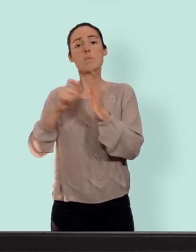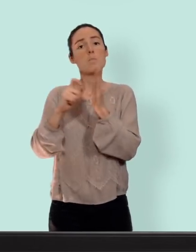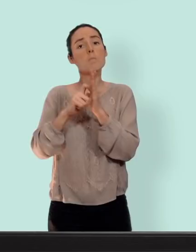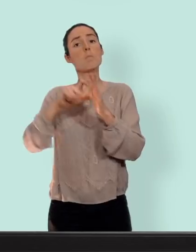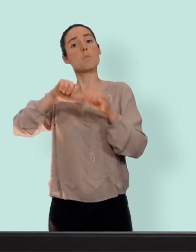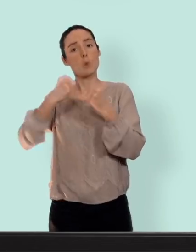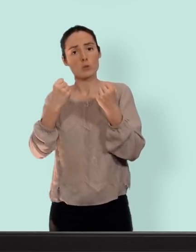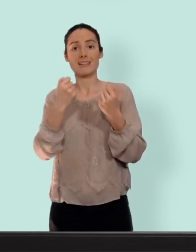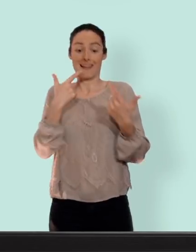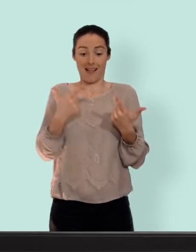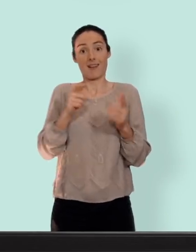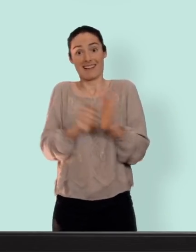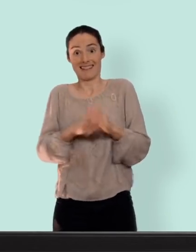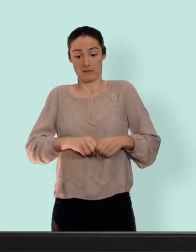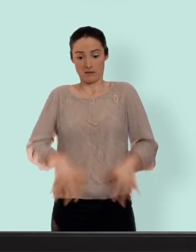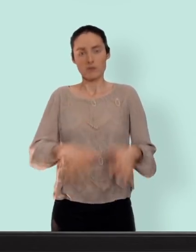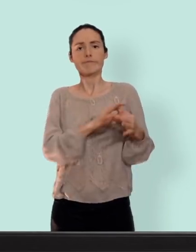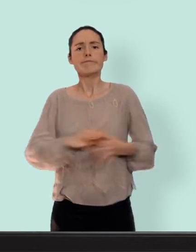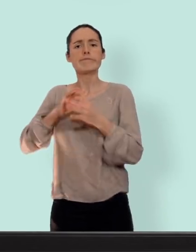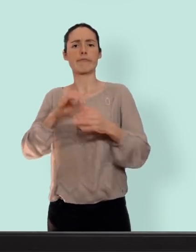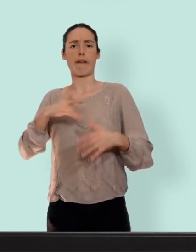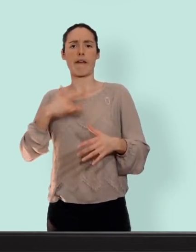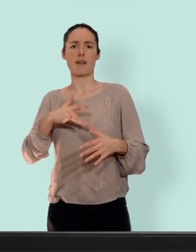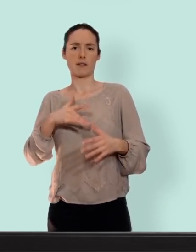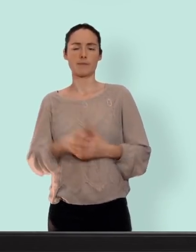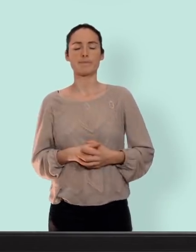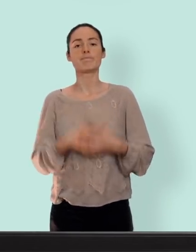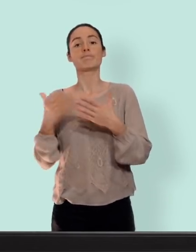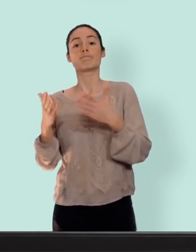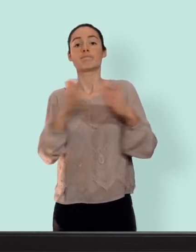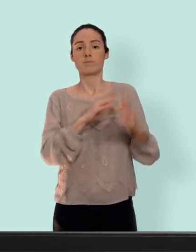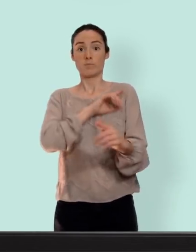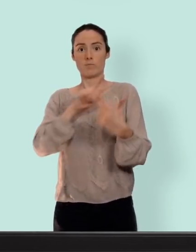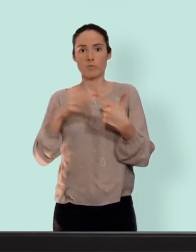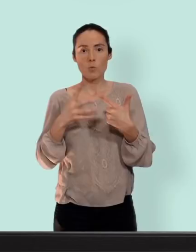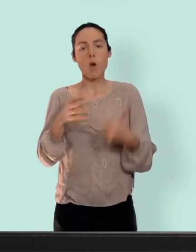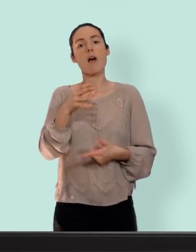ressemble à des règles... autre moyen l'anneau vaginal un anneau souple qu'on va